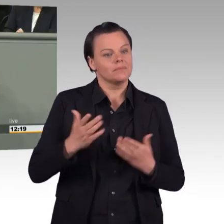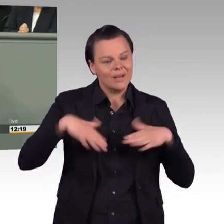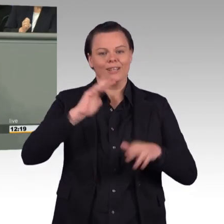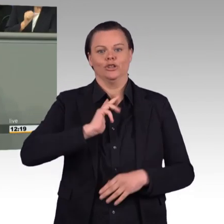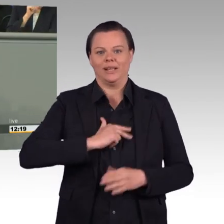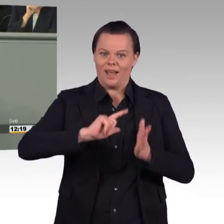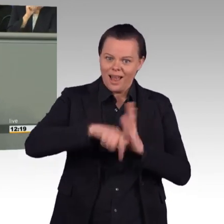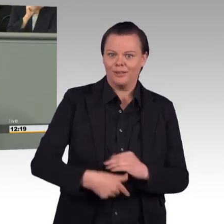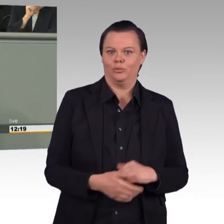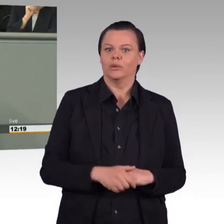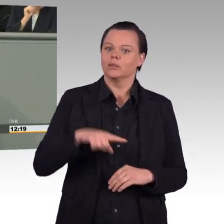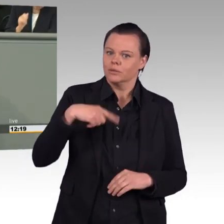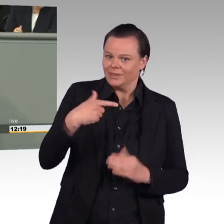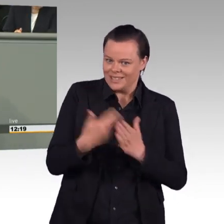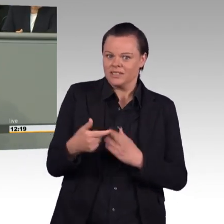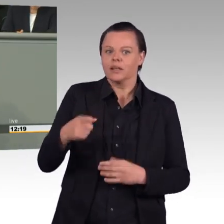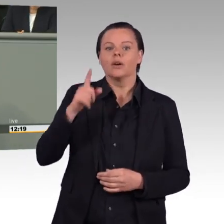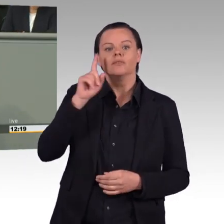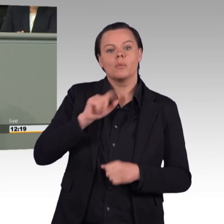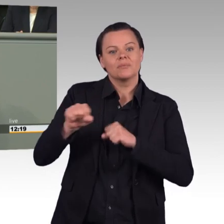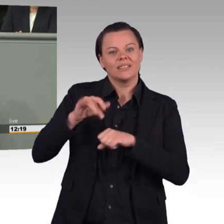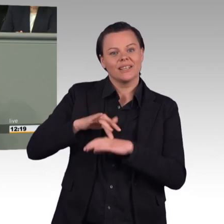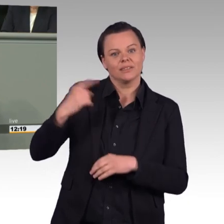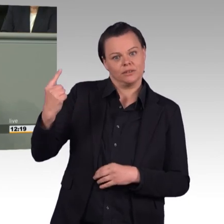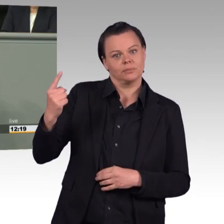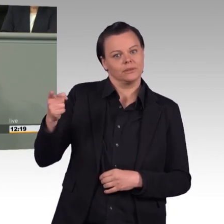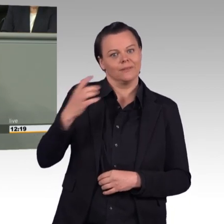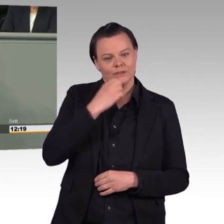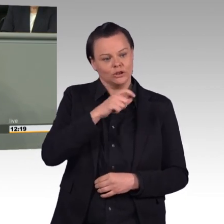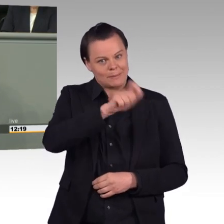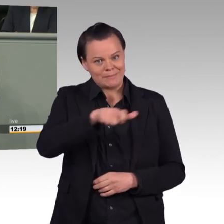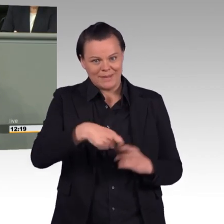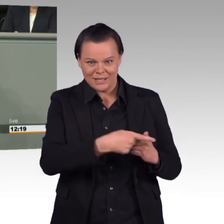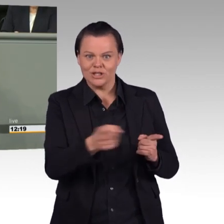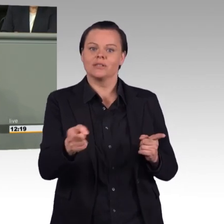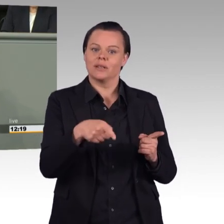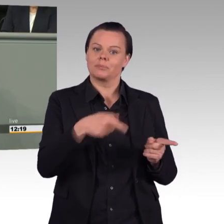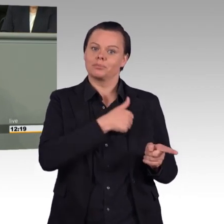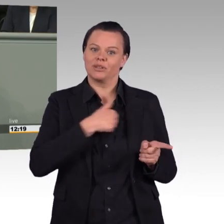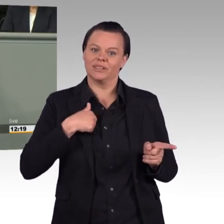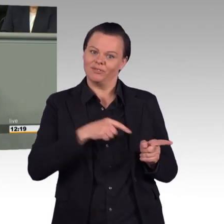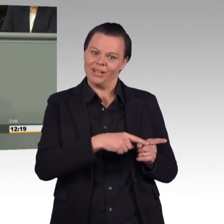Aber der Name des Gesetzes sagt, um was es geht. Um die Stärkung der Einsatzbereitschaft der Bundeswehr.